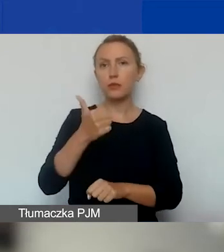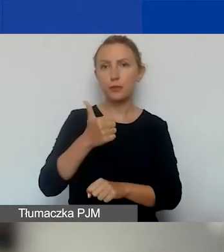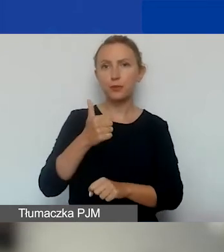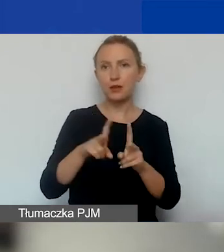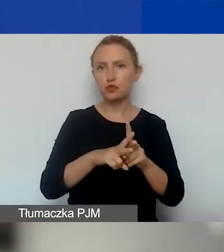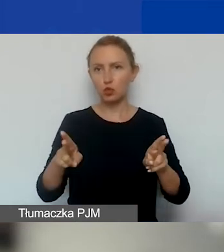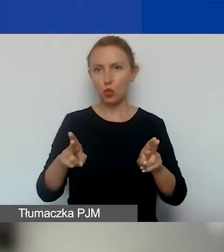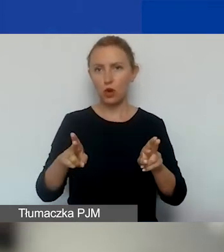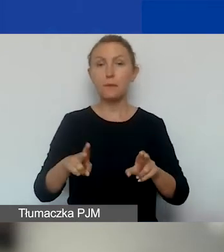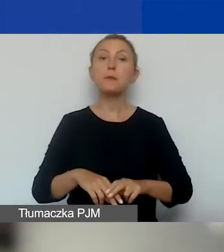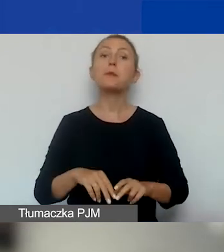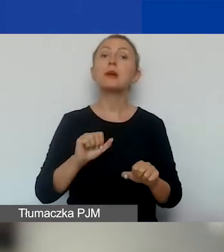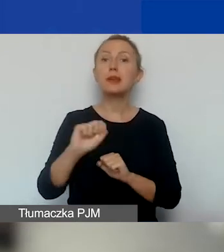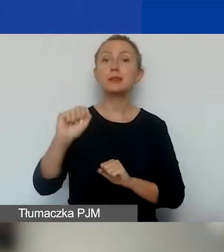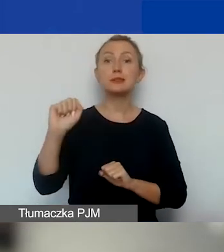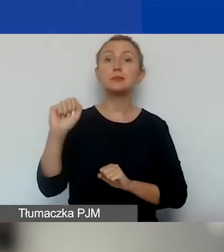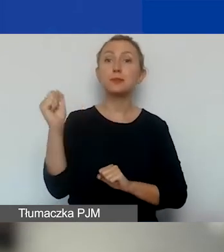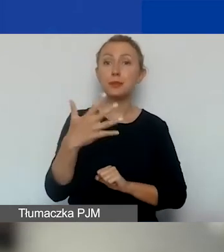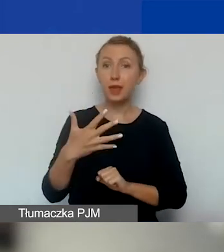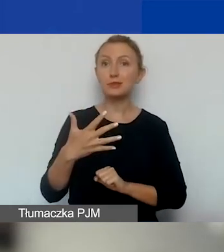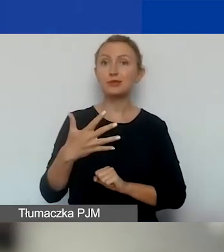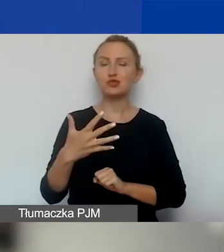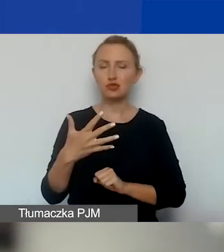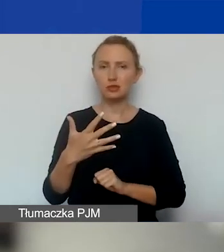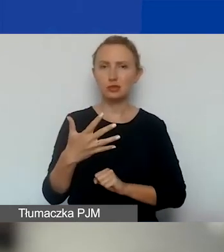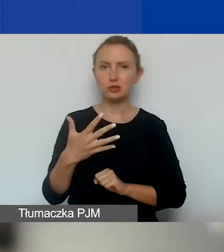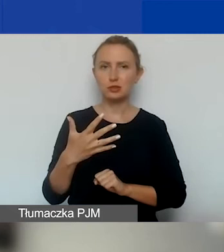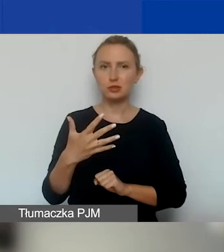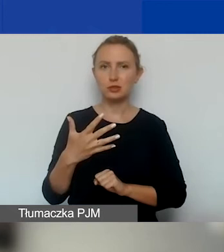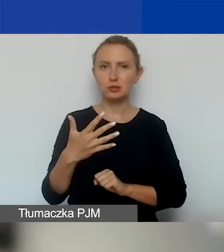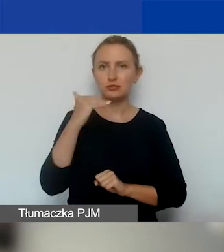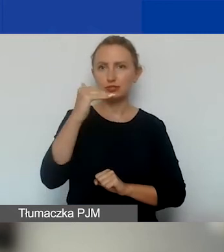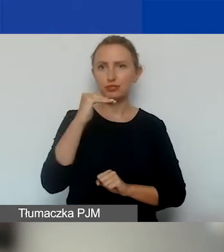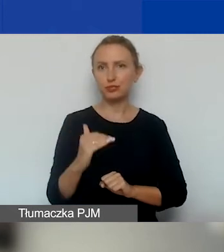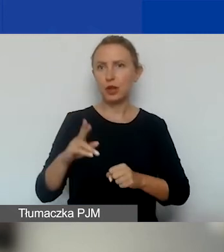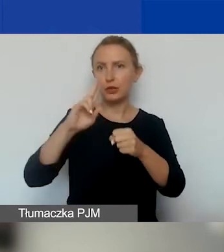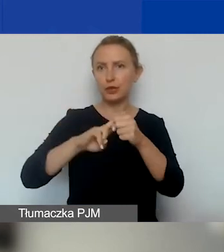Mamy pięć terminów składania wniosków.